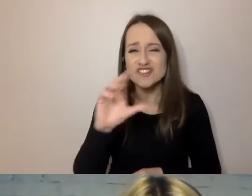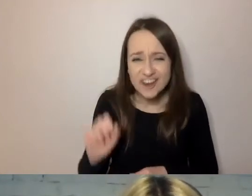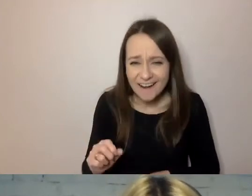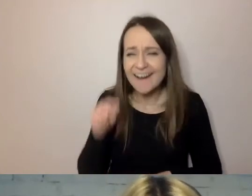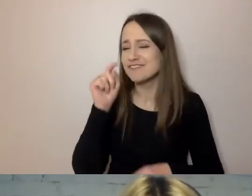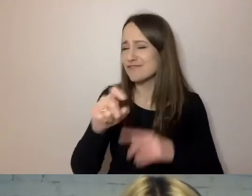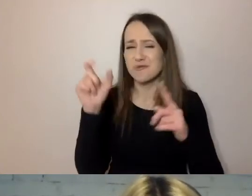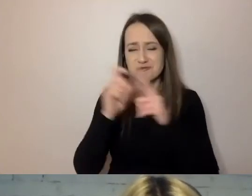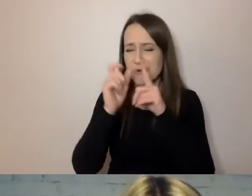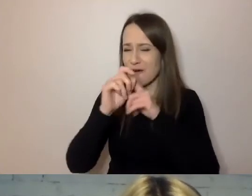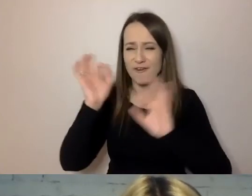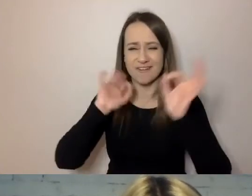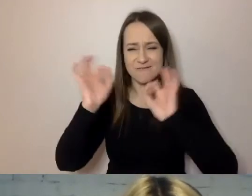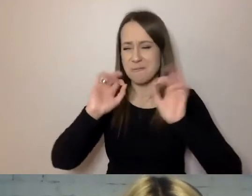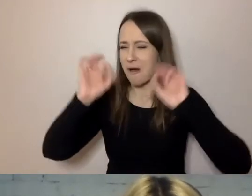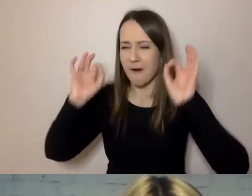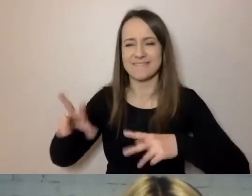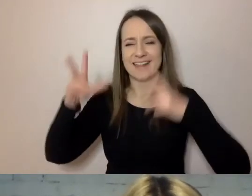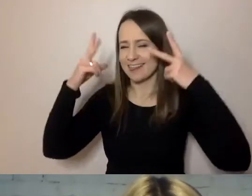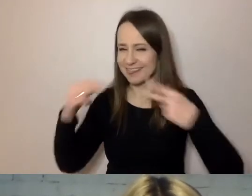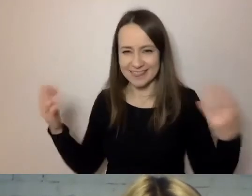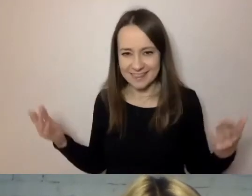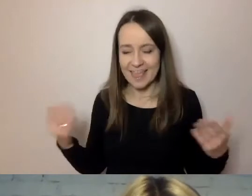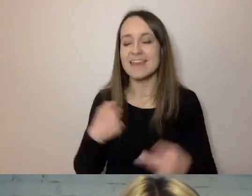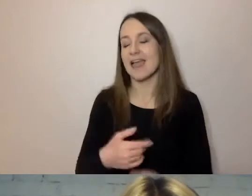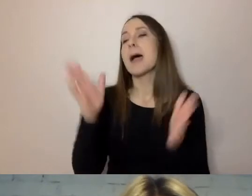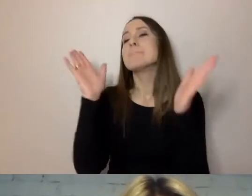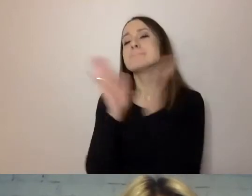Proszę, aby babcia podpisała ten dokument.